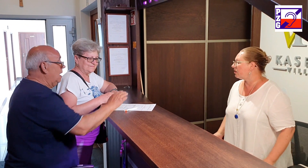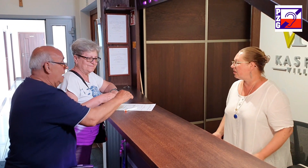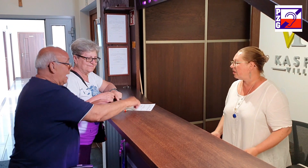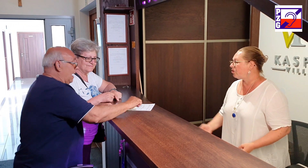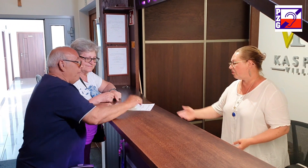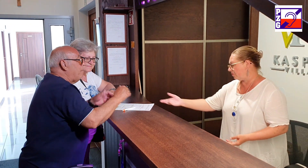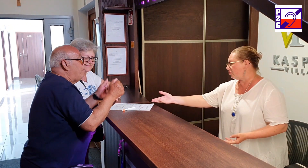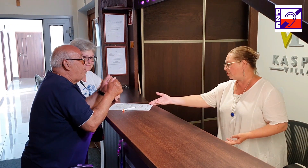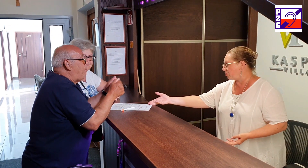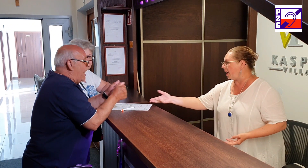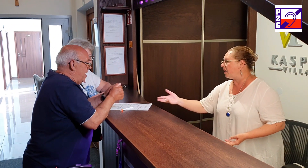no tutaj